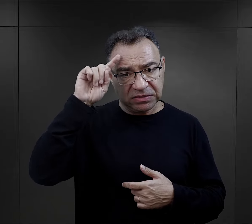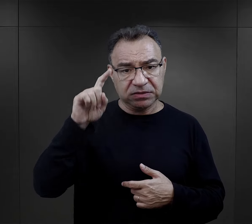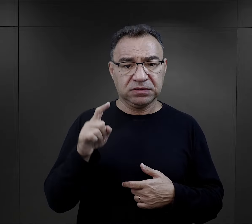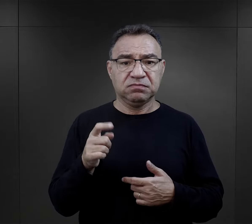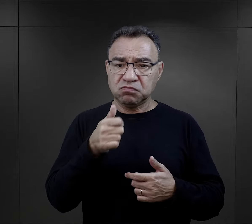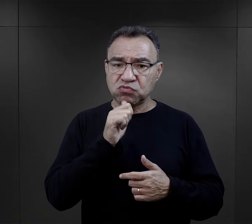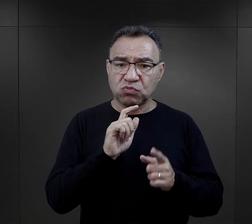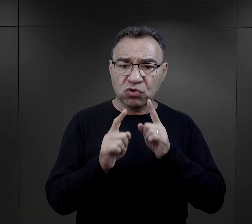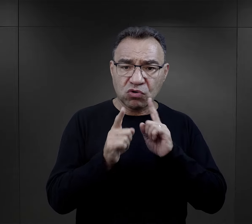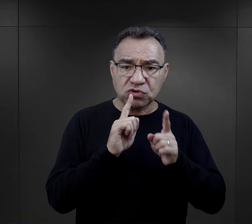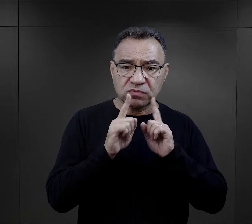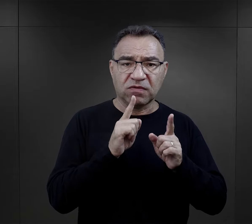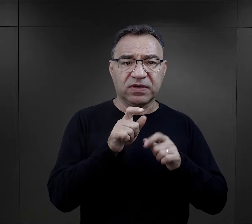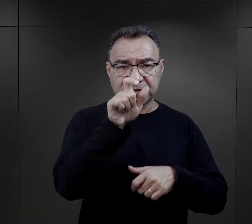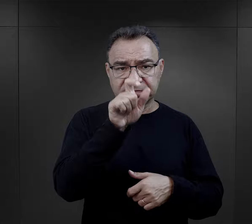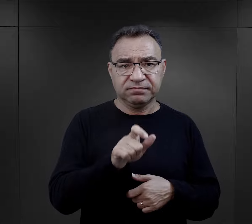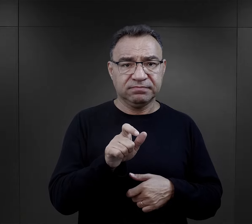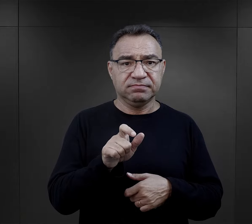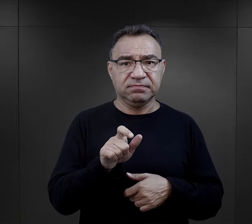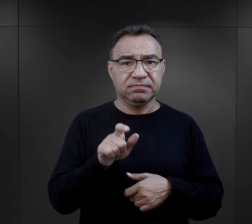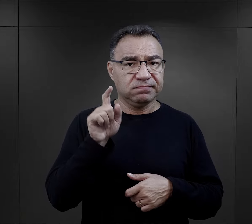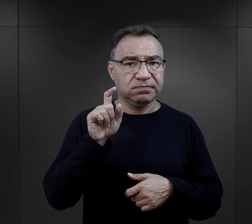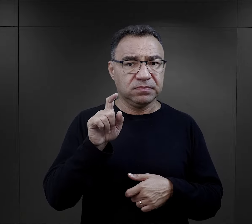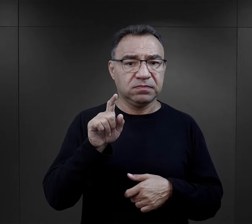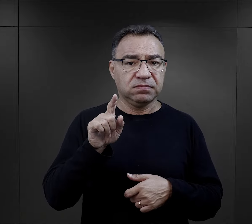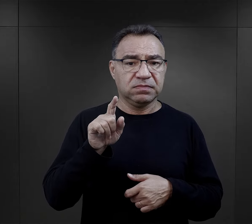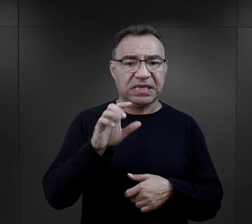podejmuje rozmowę z którymś z esesmanów na rampie